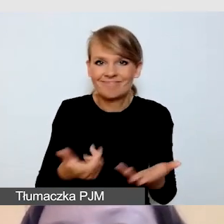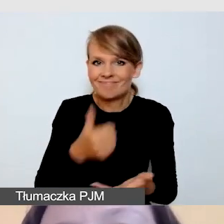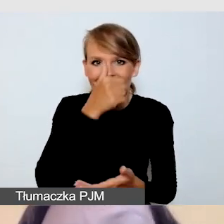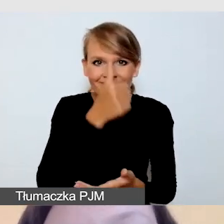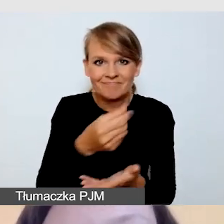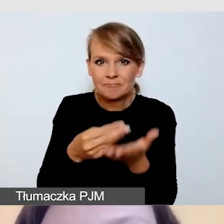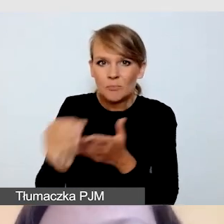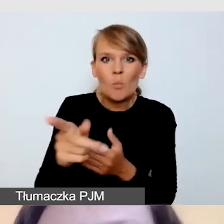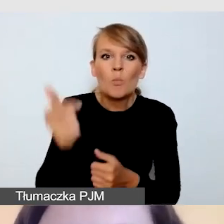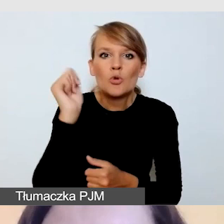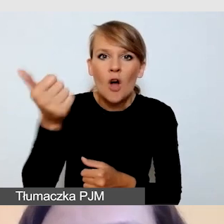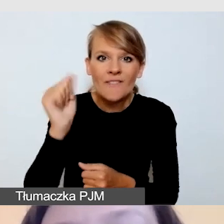na dodatkowy sprzęt,